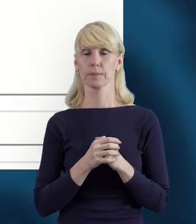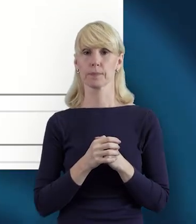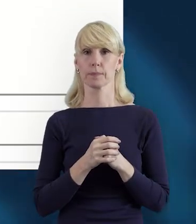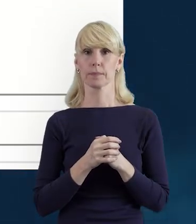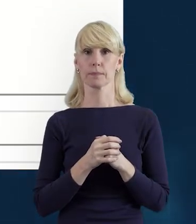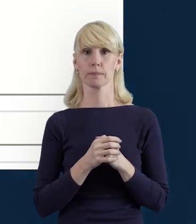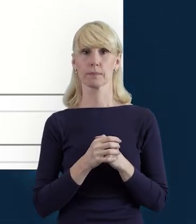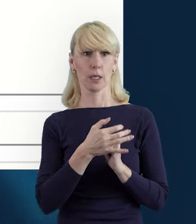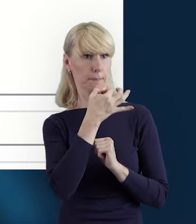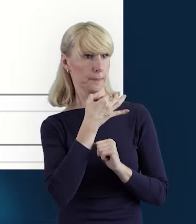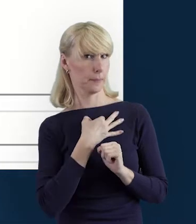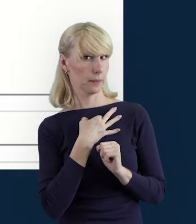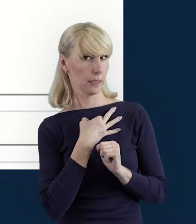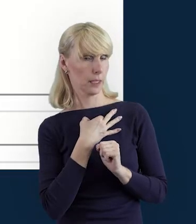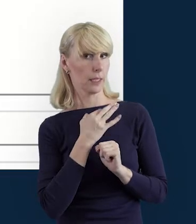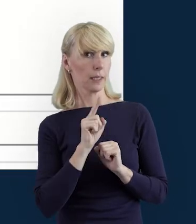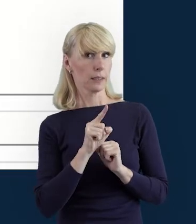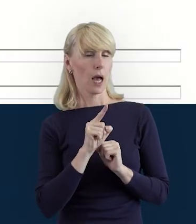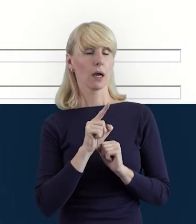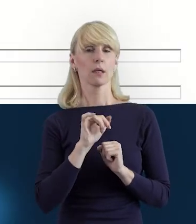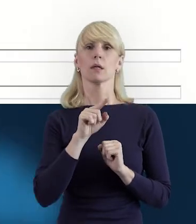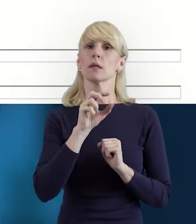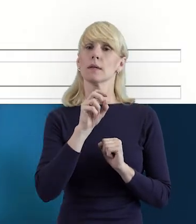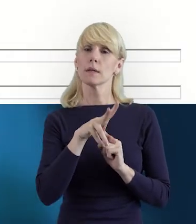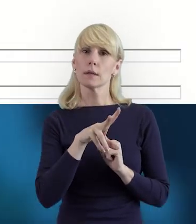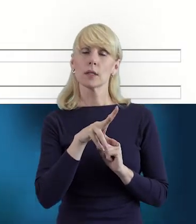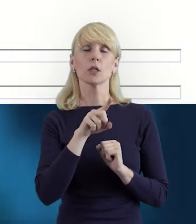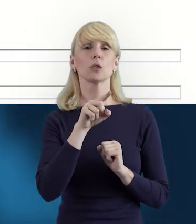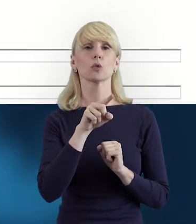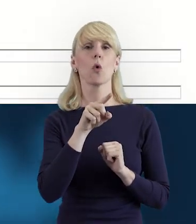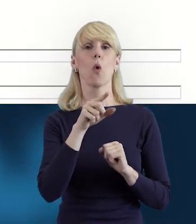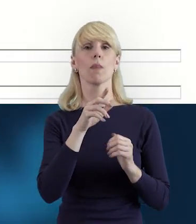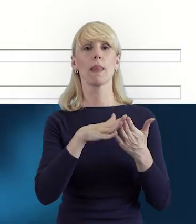Tak? Czyli na samym początku realizacji projektu